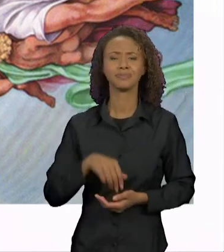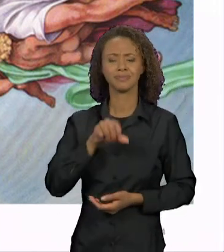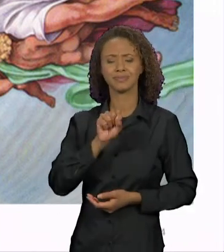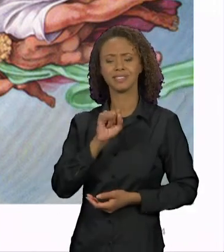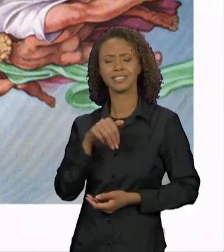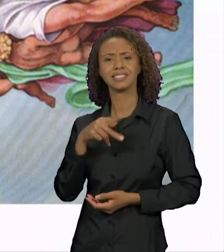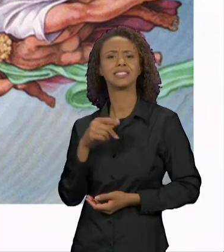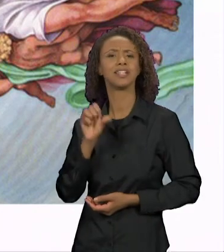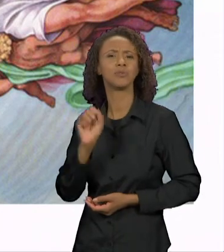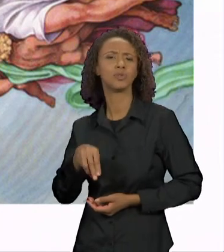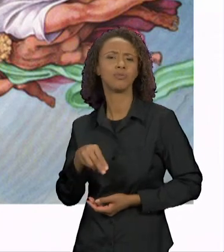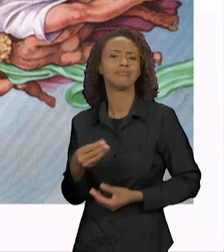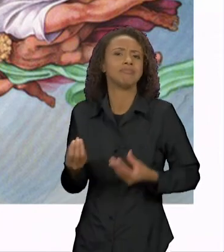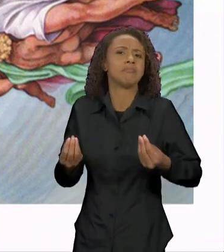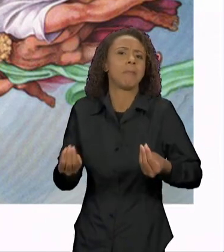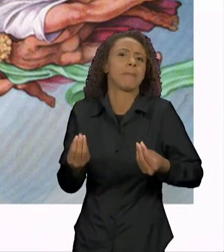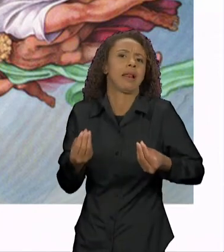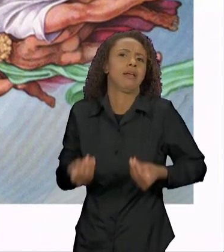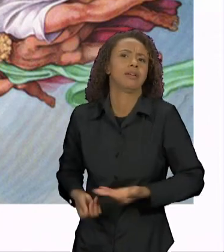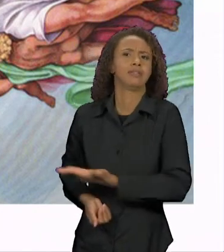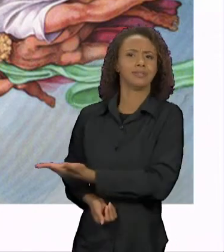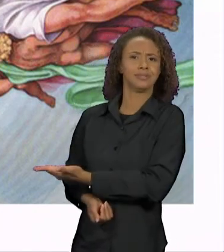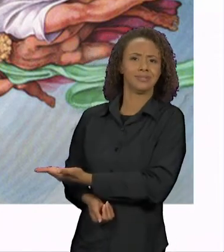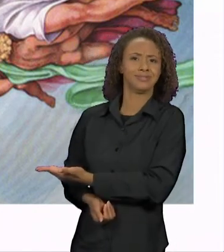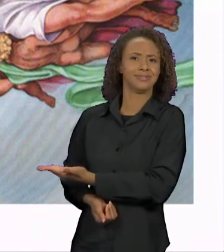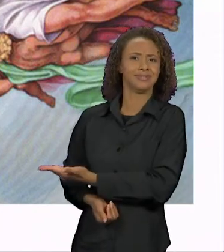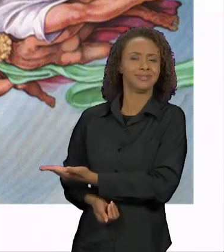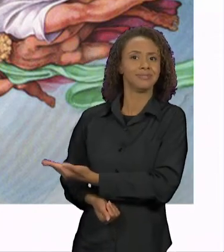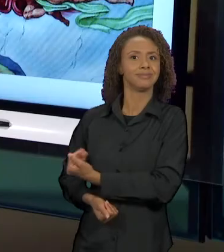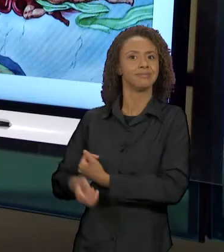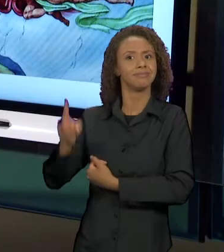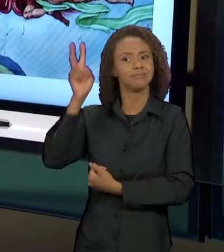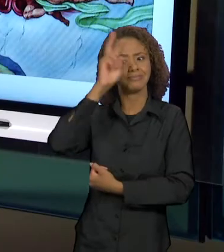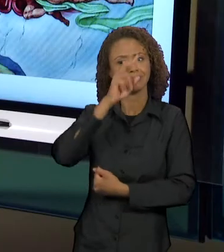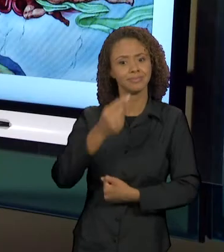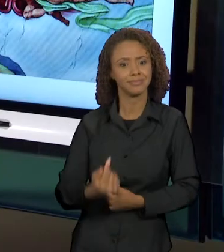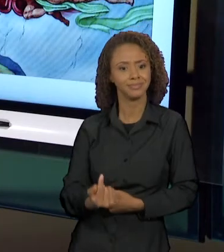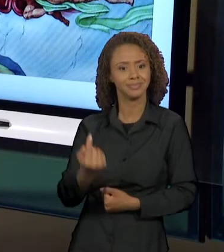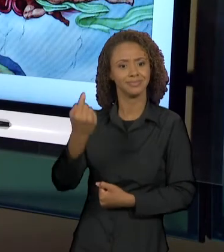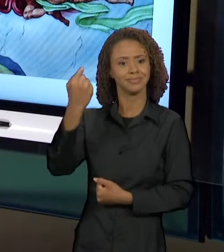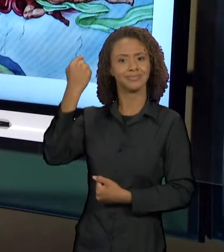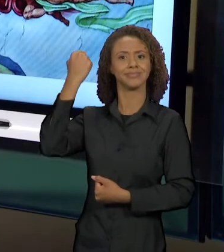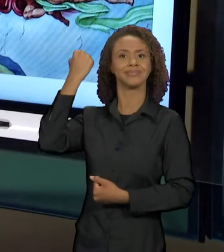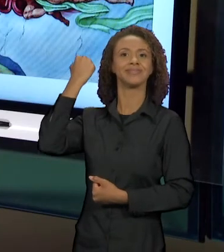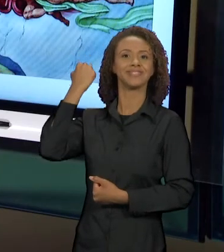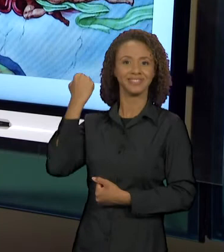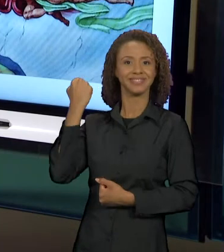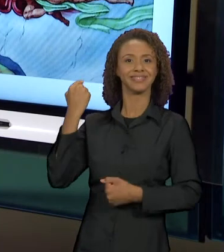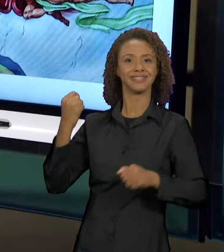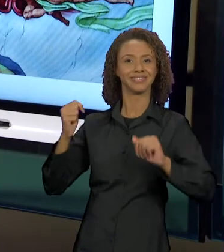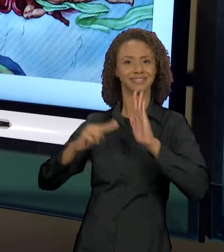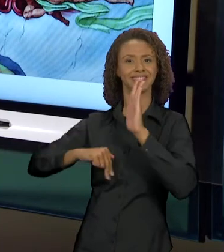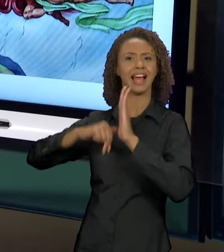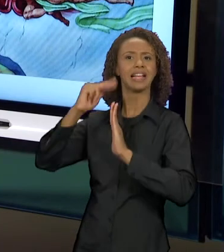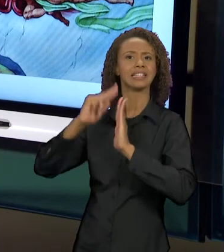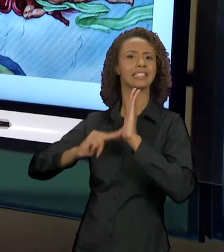LEITURA, RETOMANDO A TELA ANTERIOR? PORQUE A